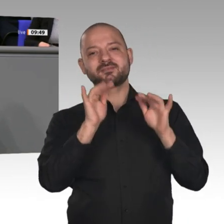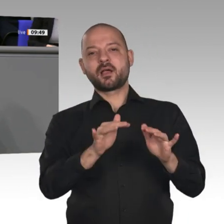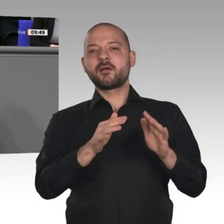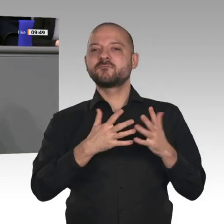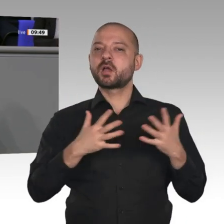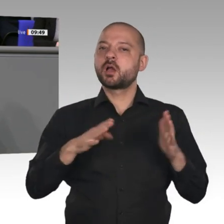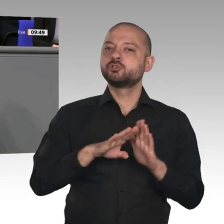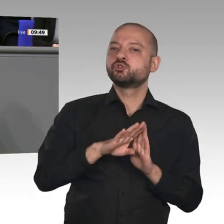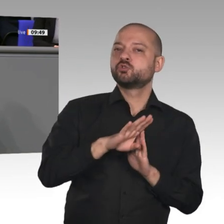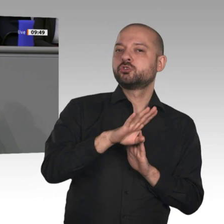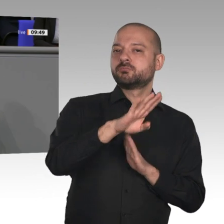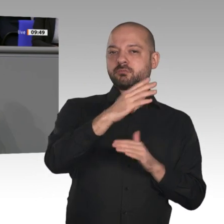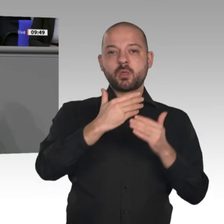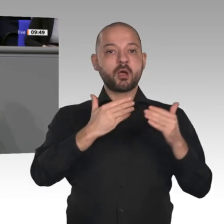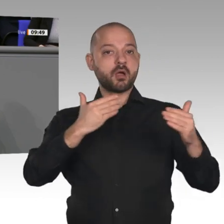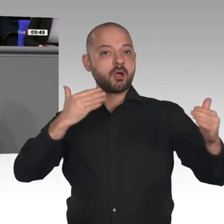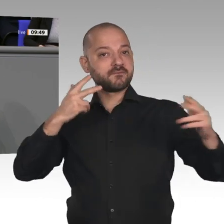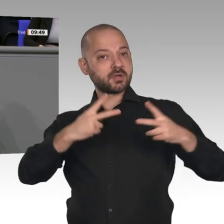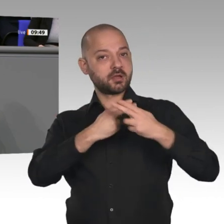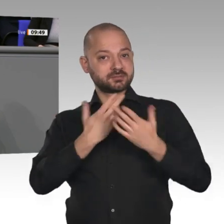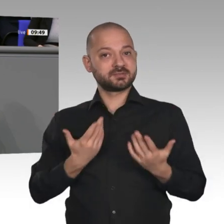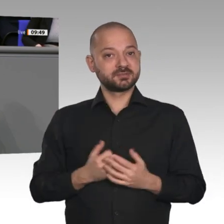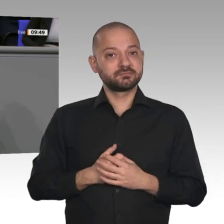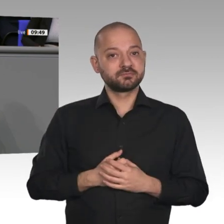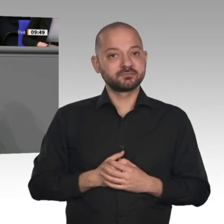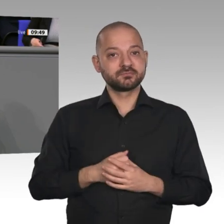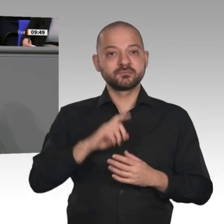die Binnenkonjunktur dazu beigetragen haben. Das hat damit zu tun, dass wir Arbeitnehmerinnen